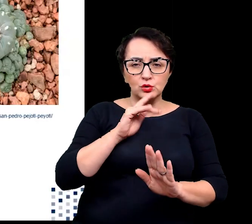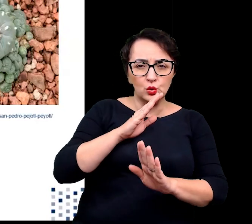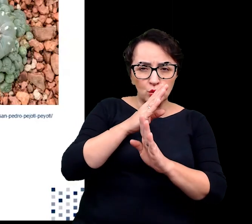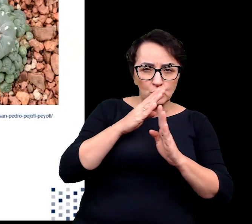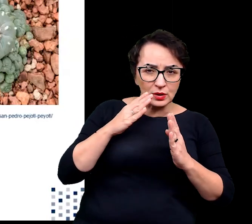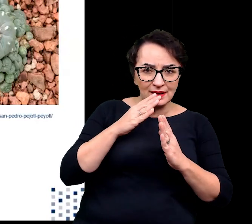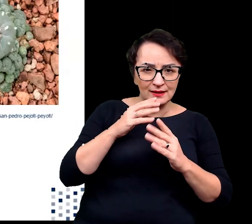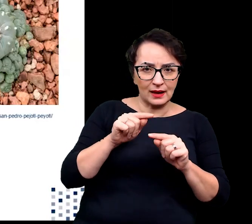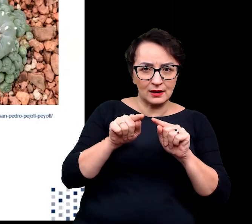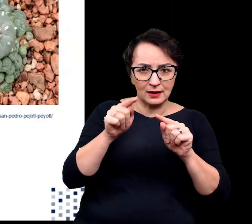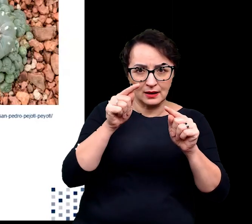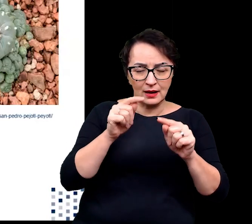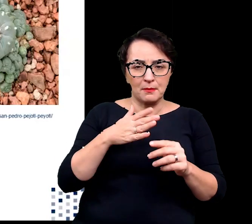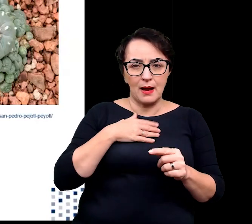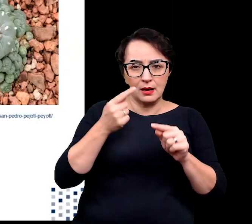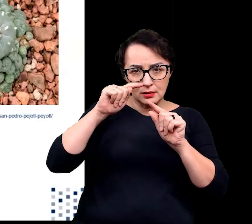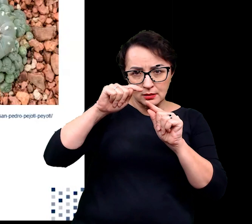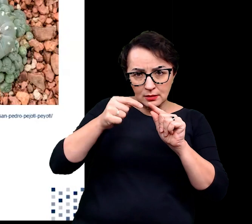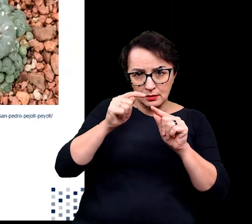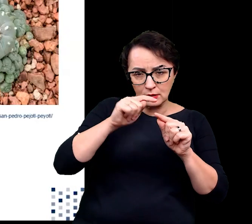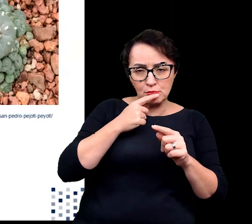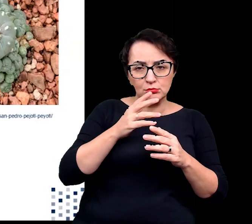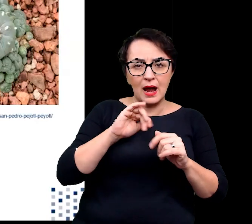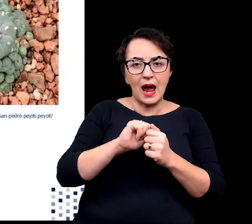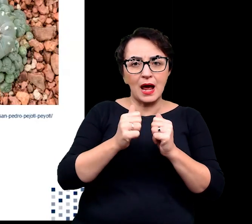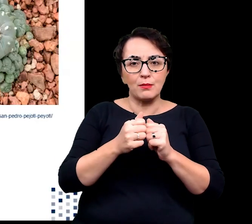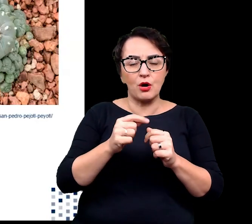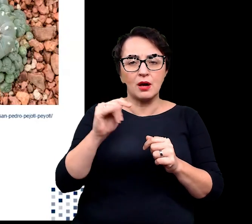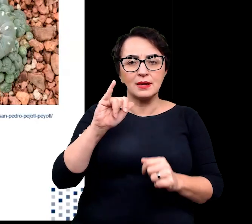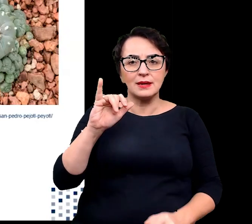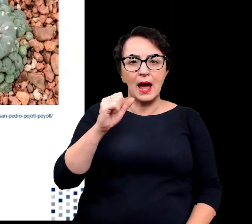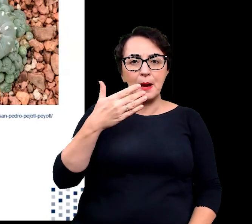mogą mieć różne przedsionki lub wyścielone kutynami jamy podszparkowe.